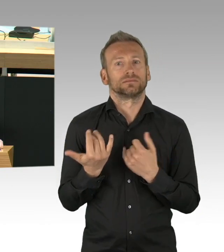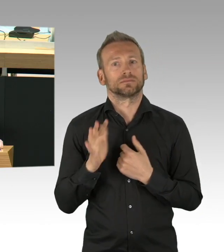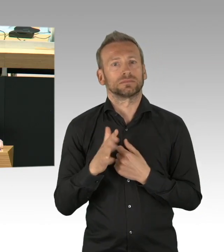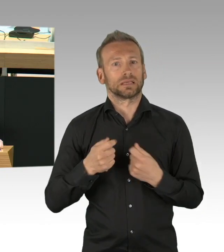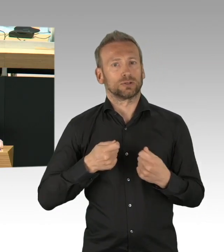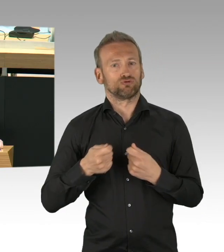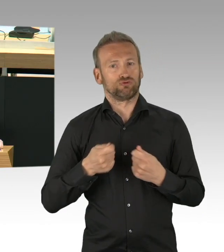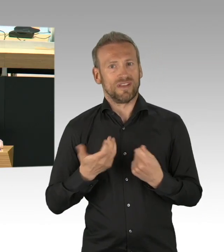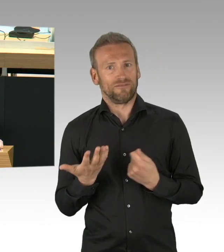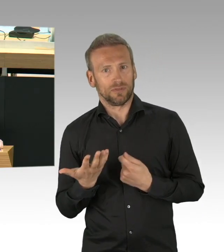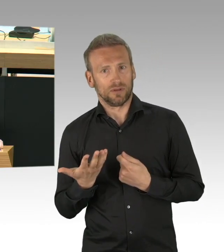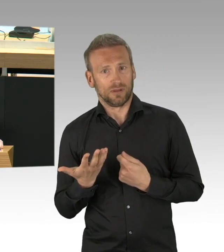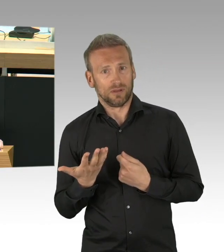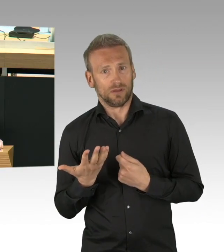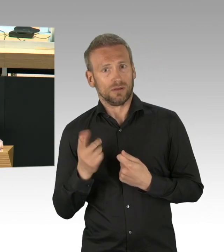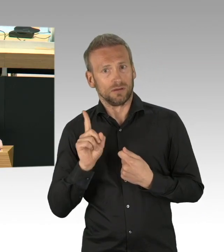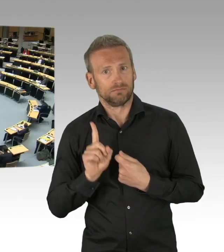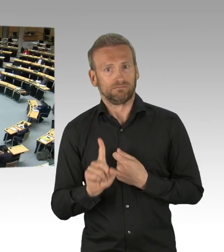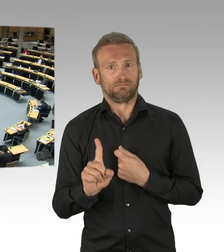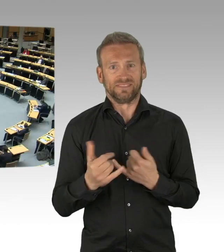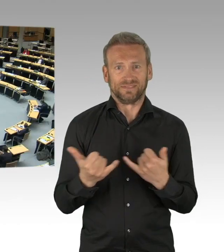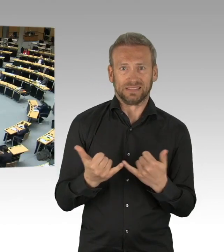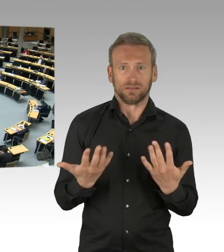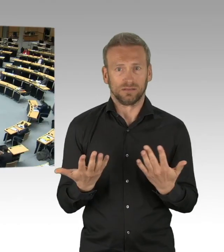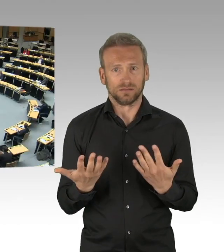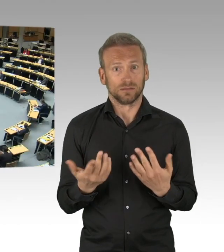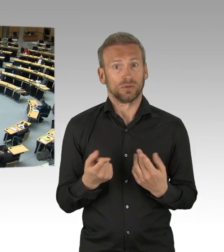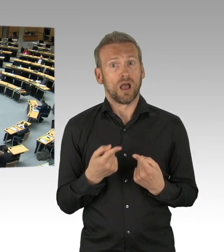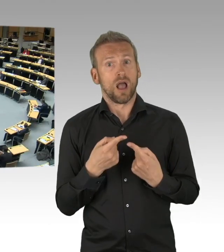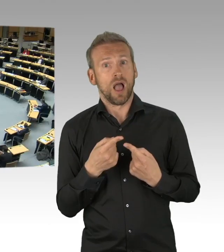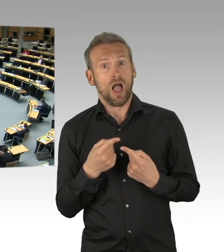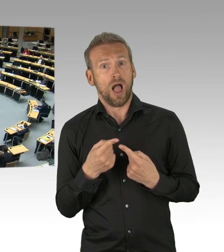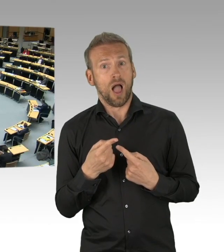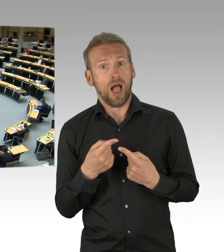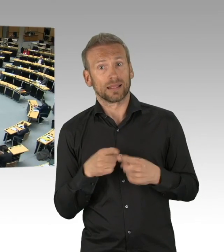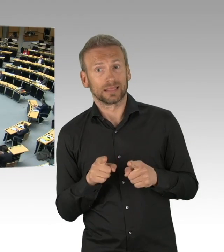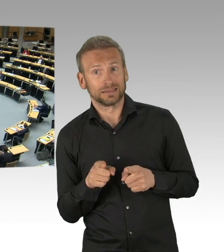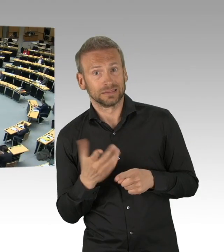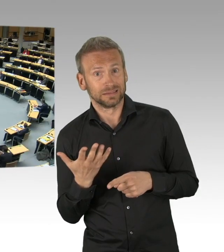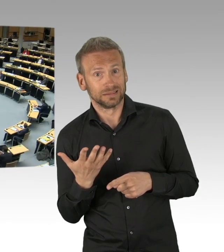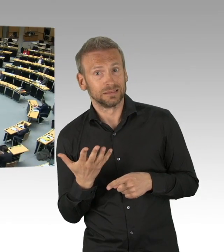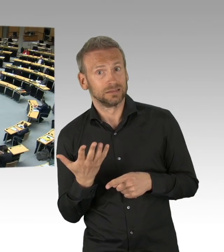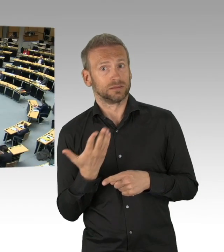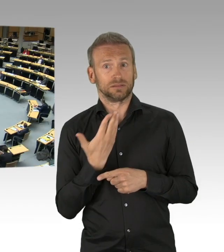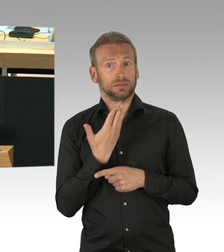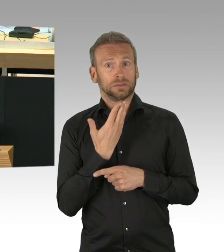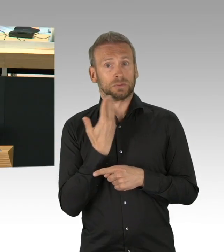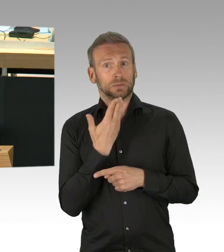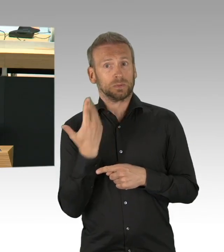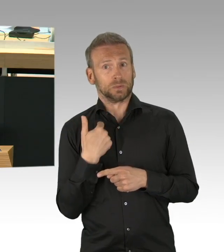Die Liste, die Liste ist lang. Frau Scheeres besteht auf Abiturprüfungen und erwartet,